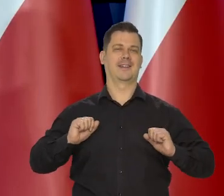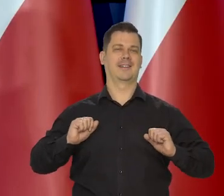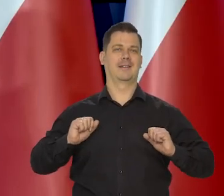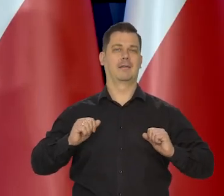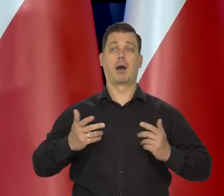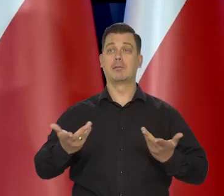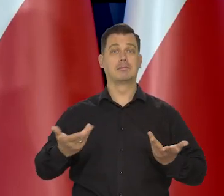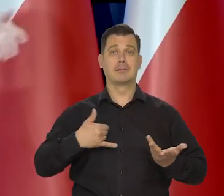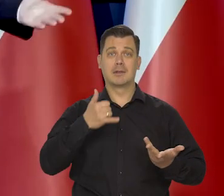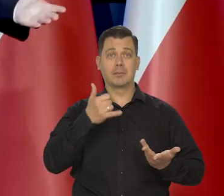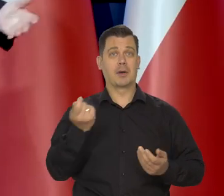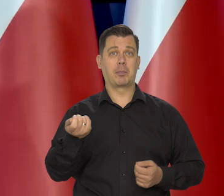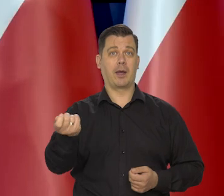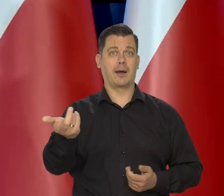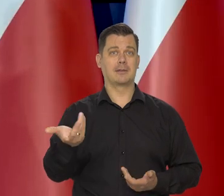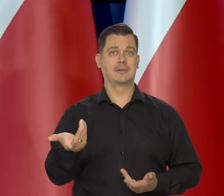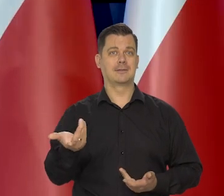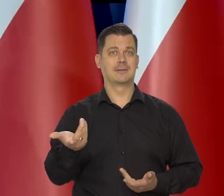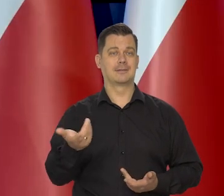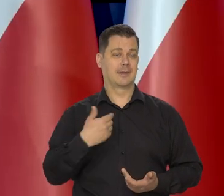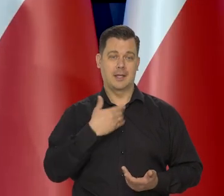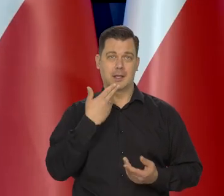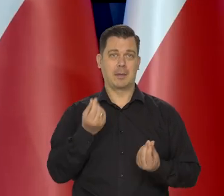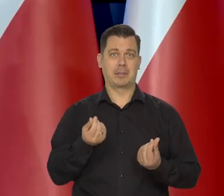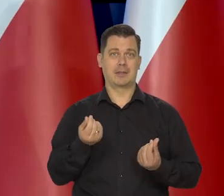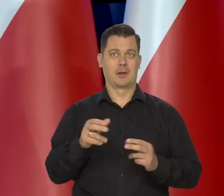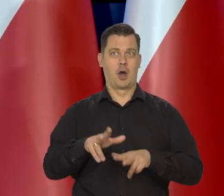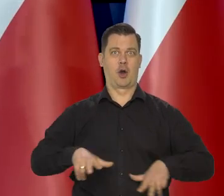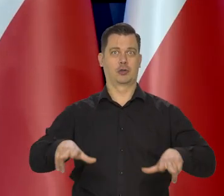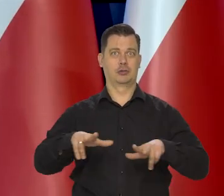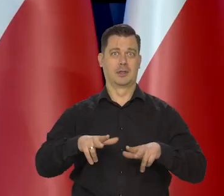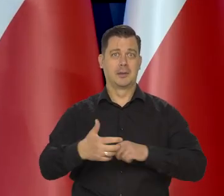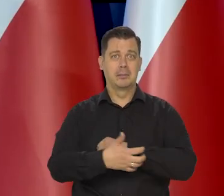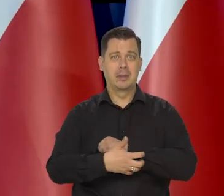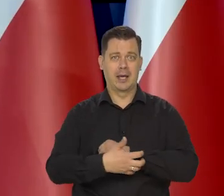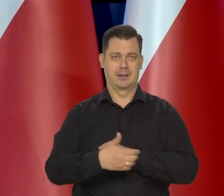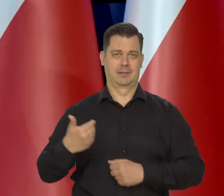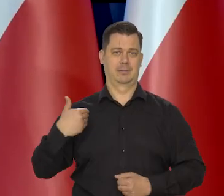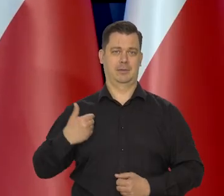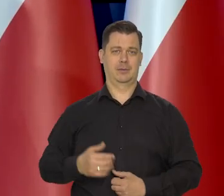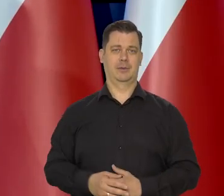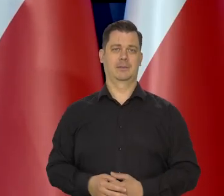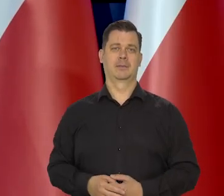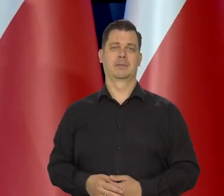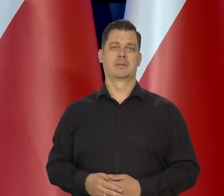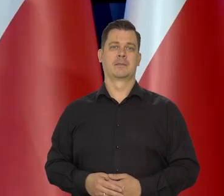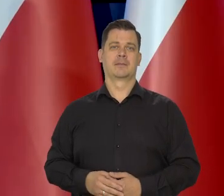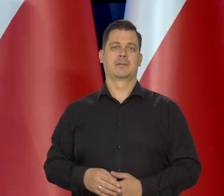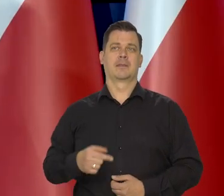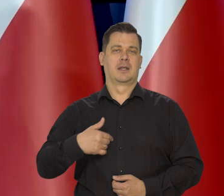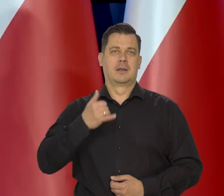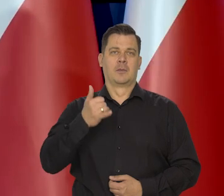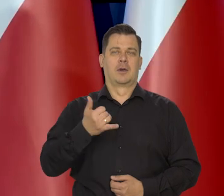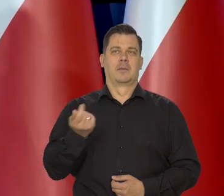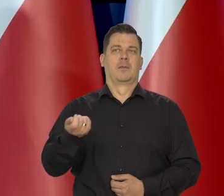Ale już nie jeździłem, bo rodzina nie miała tych tych skromnych środków, żeby mi sfinansować wycieczki.